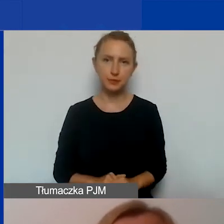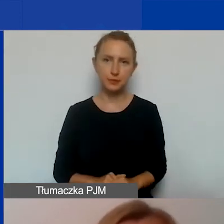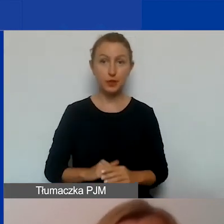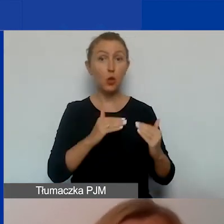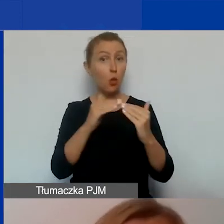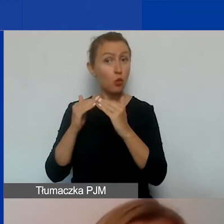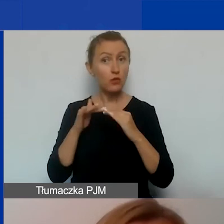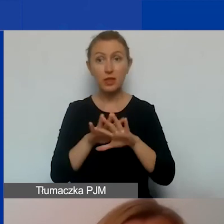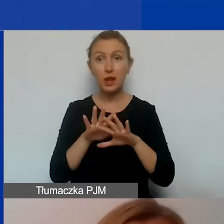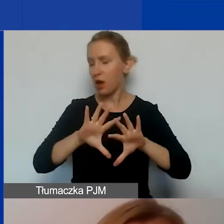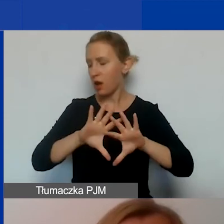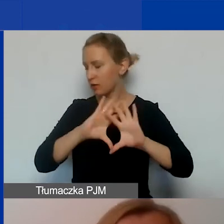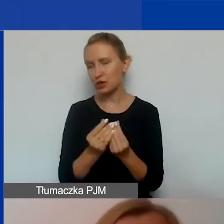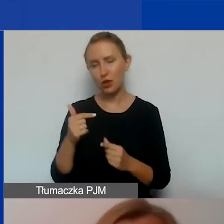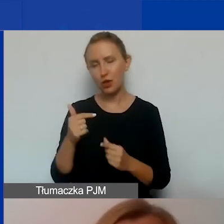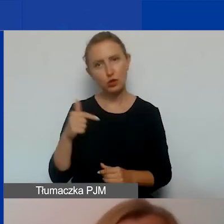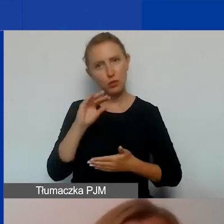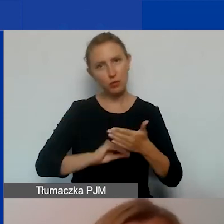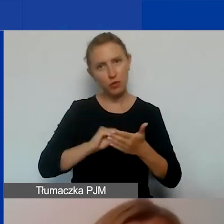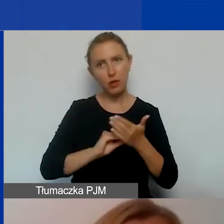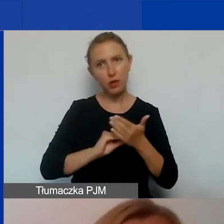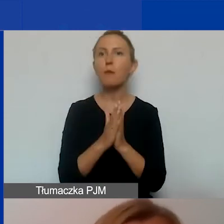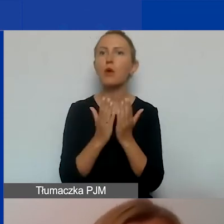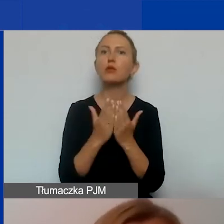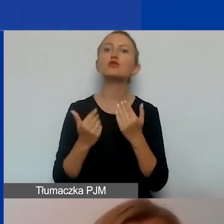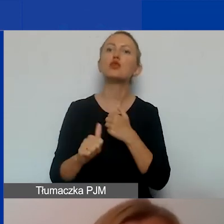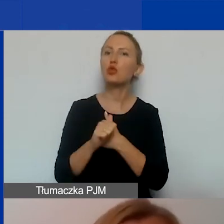Wszystkie zobowiązania są opisane w Podręczniku i dokumentach konkursowych.